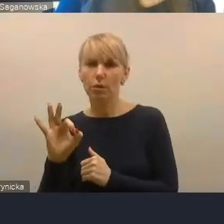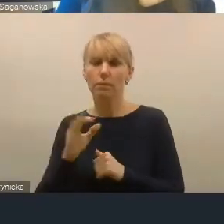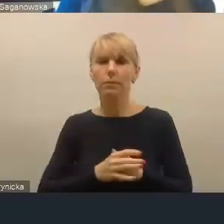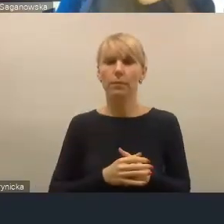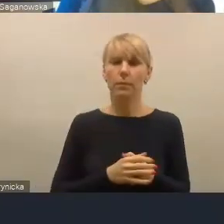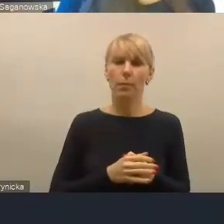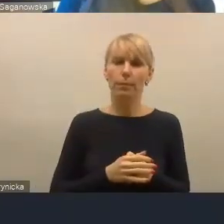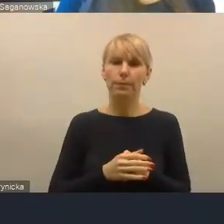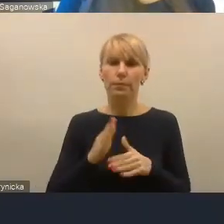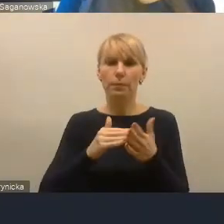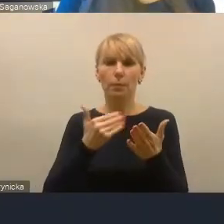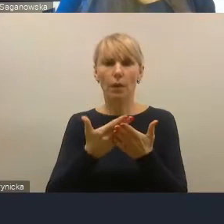górnośląsko-zagłębiowskim,